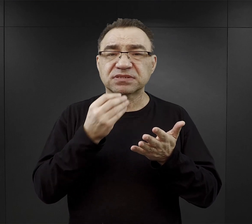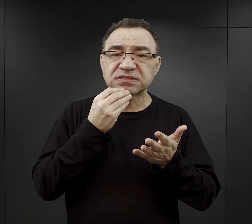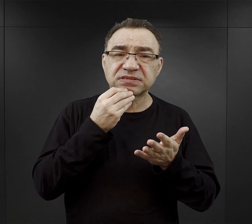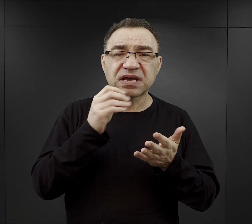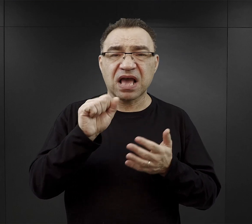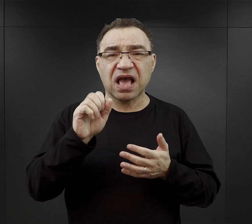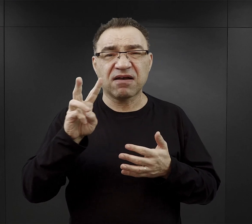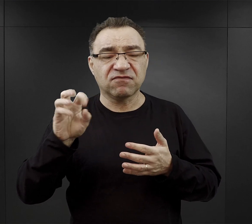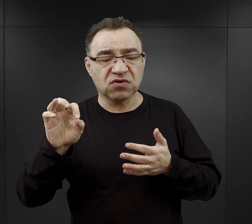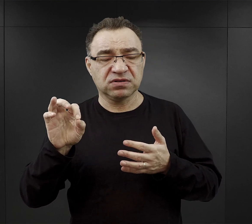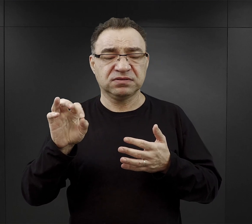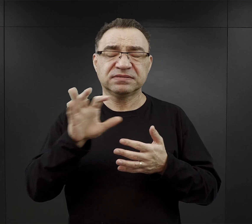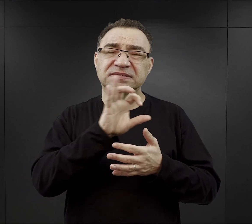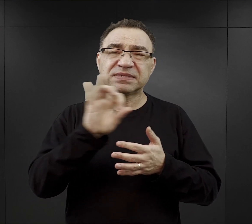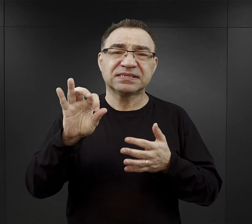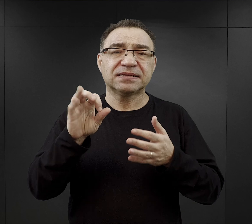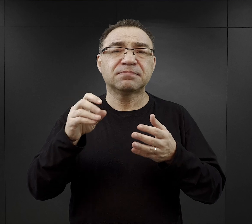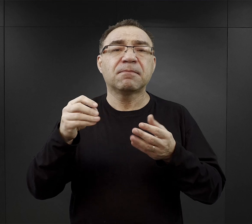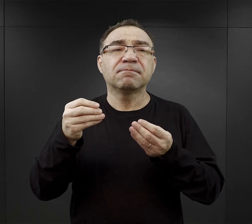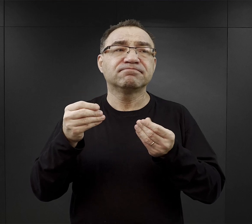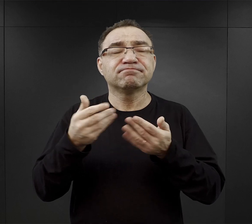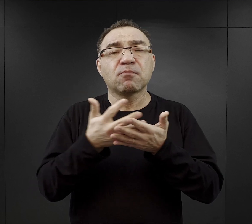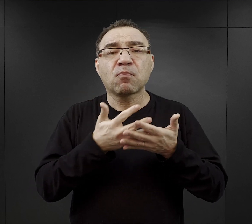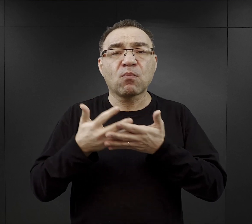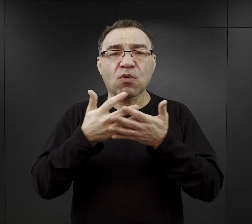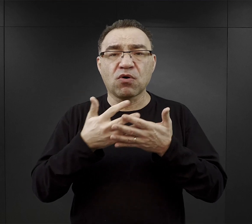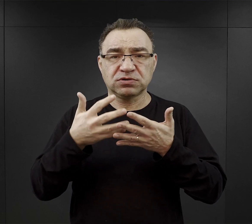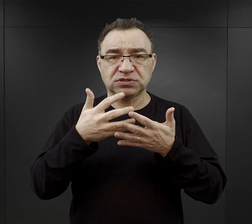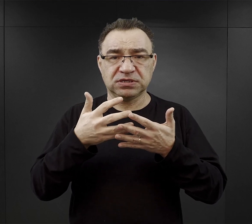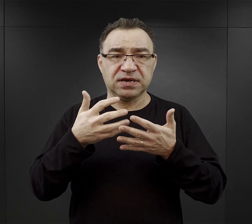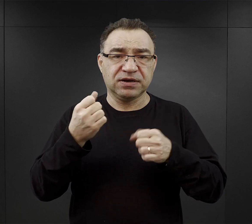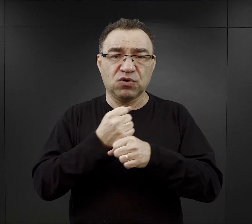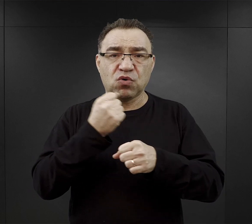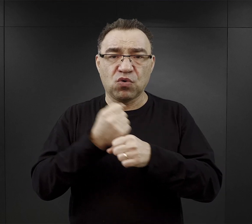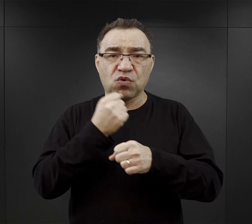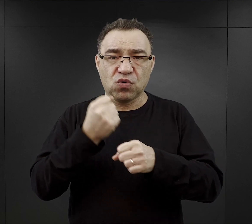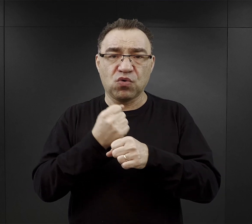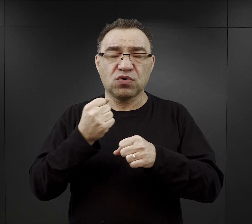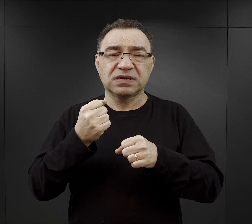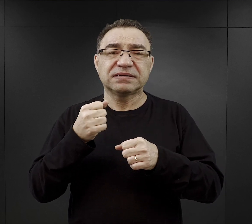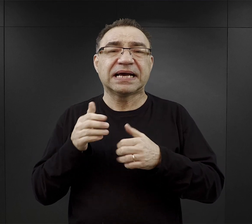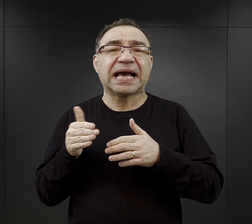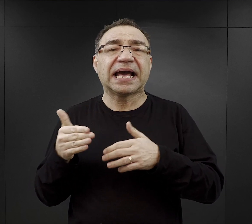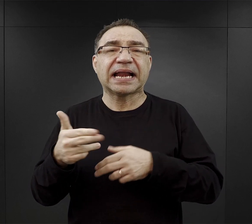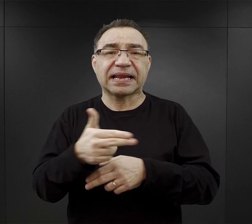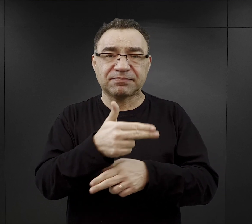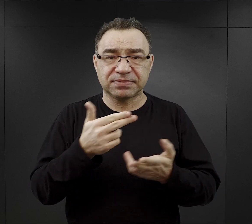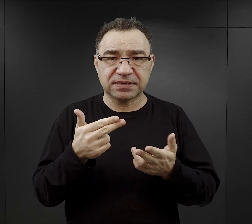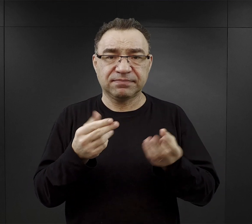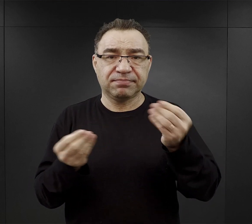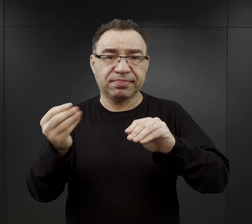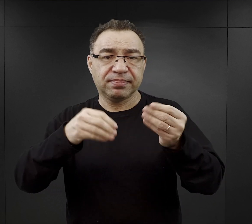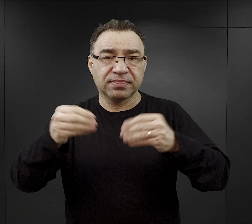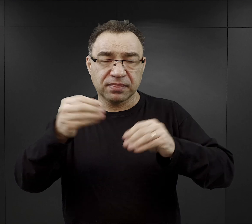była taka mączka kostna, mączka rybna dodawana do przygotowania właśnie tych zup.